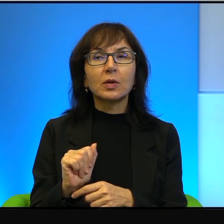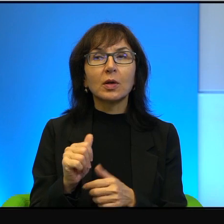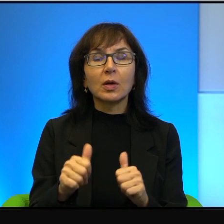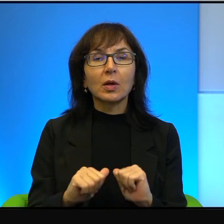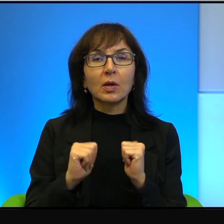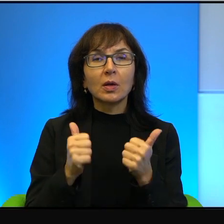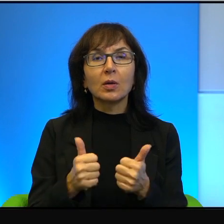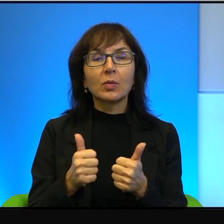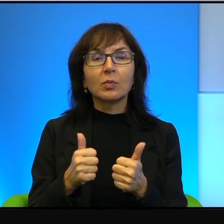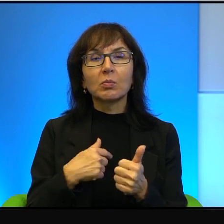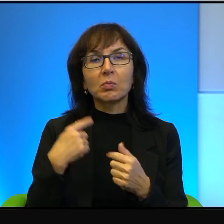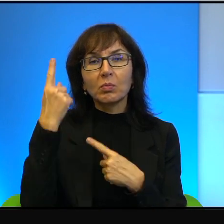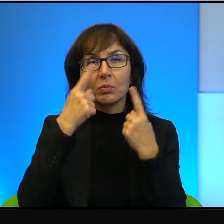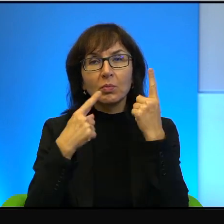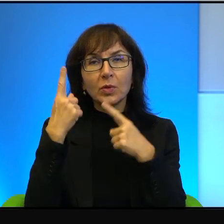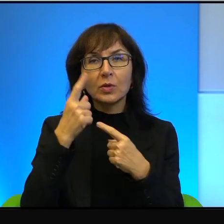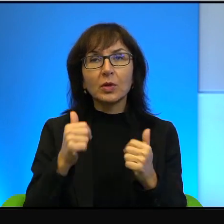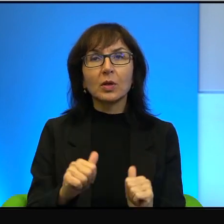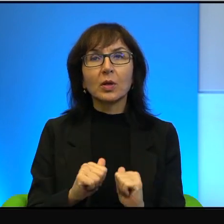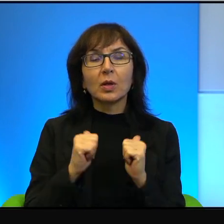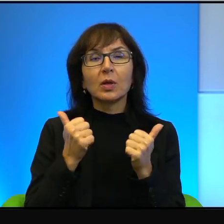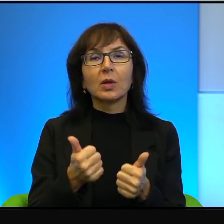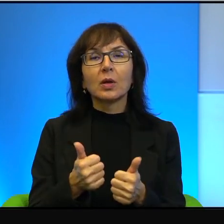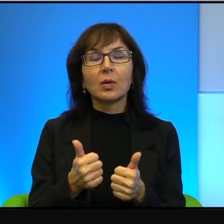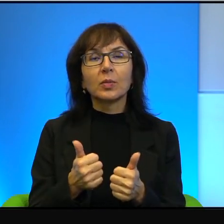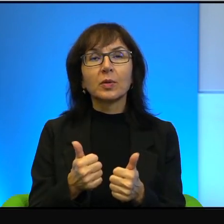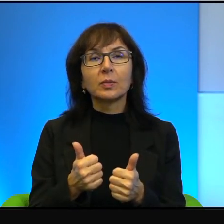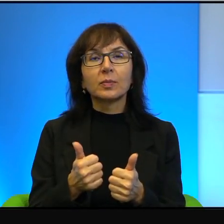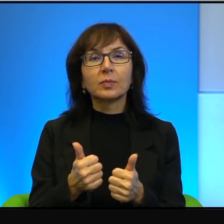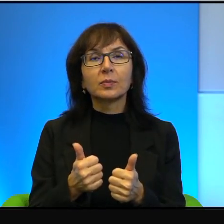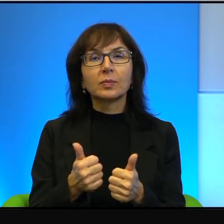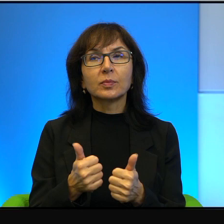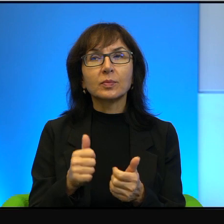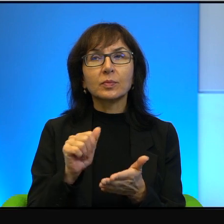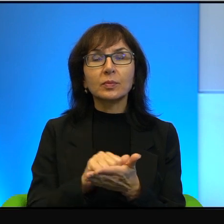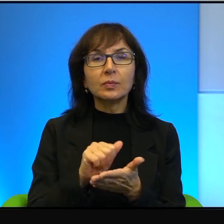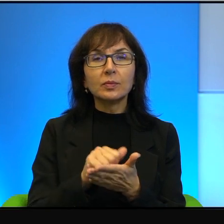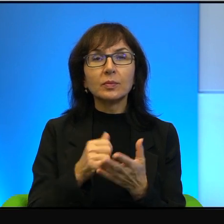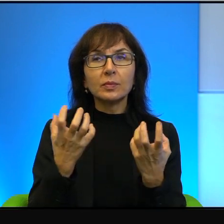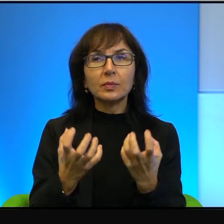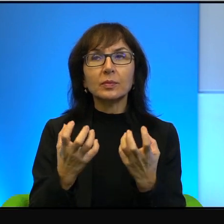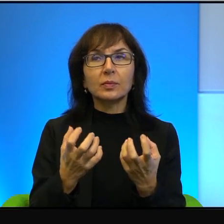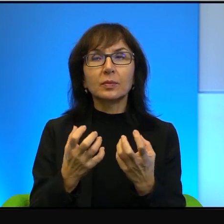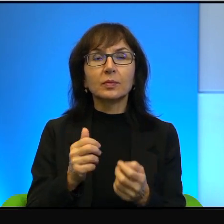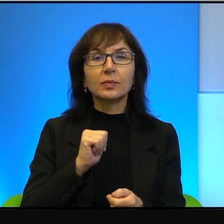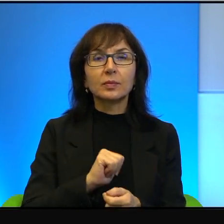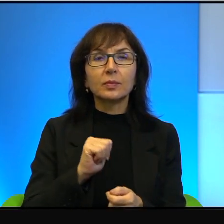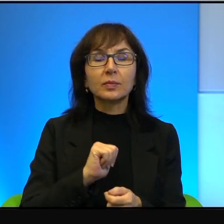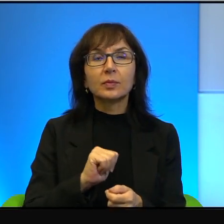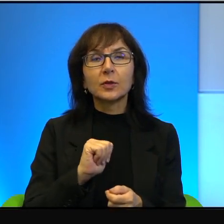tak mi się wydaje, żeby jakby wydawca tutaj chciał siebie w jakiś sposób chronić,